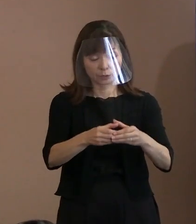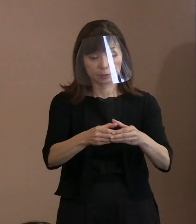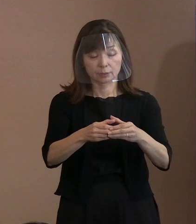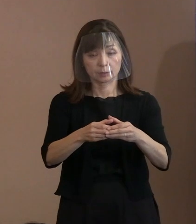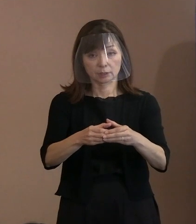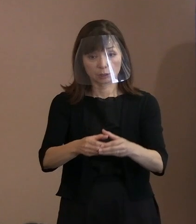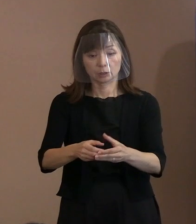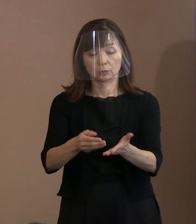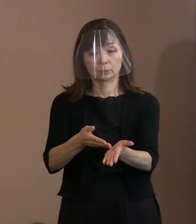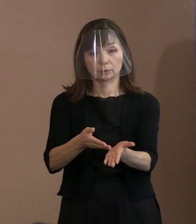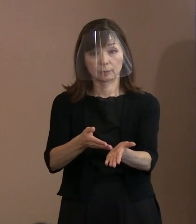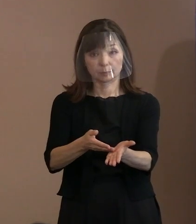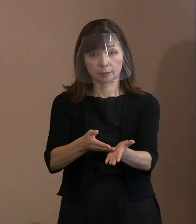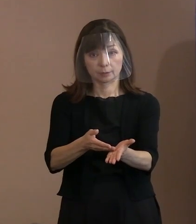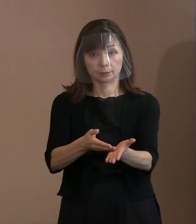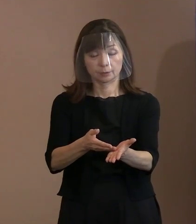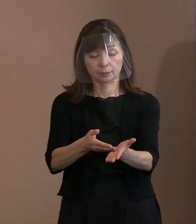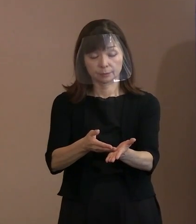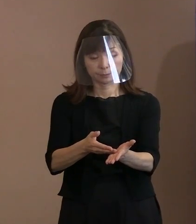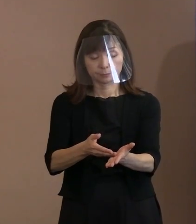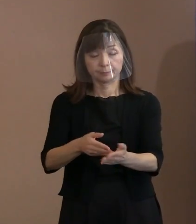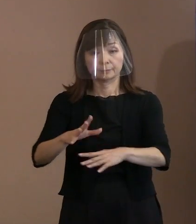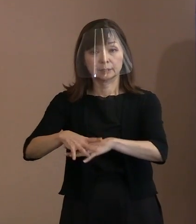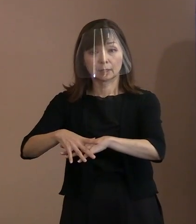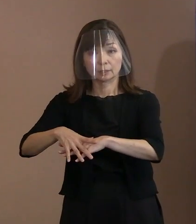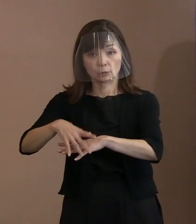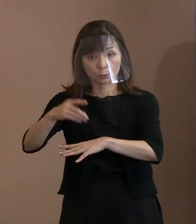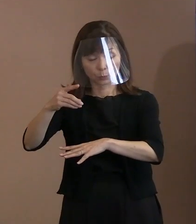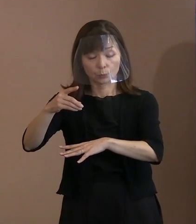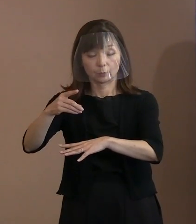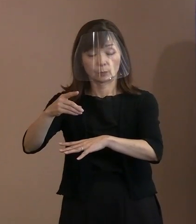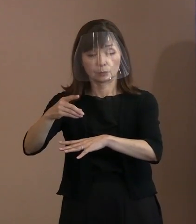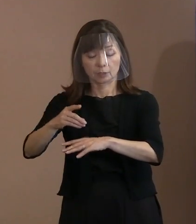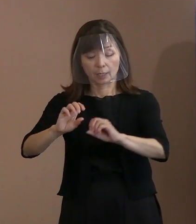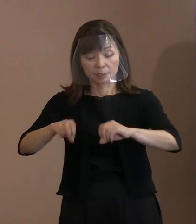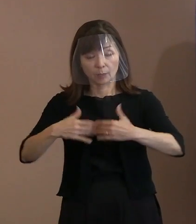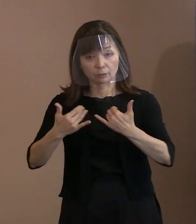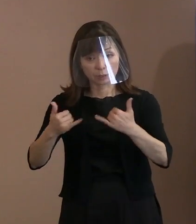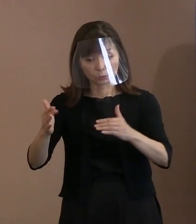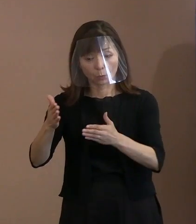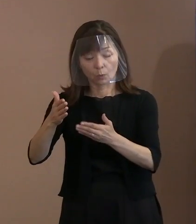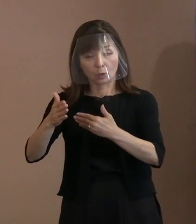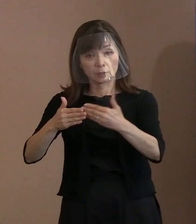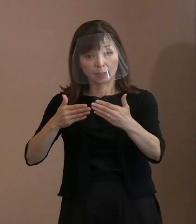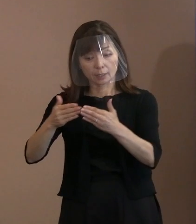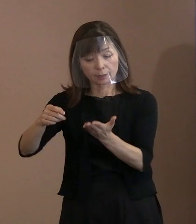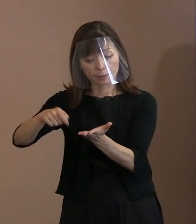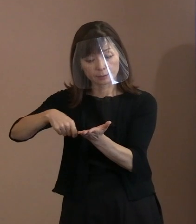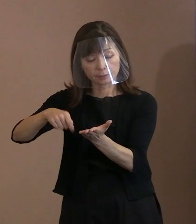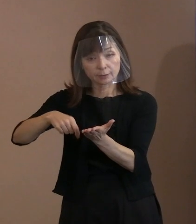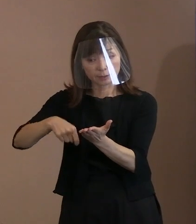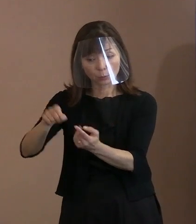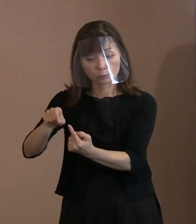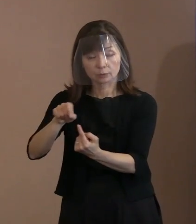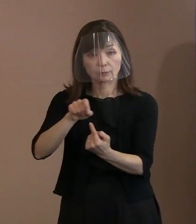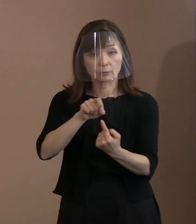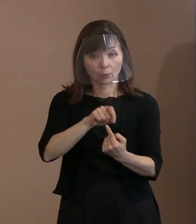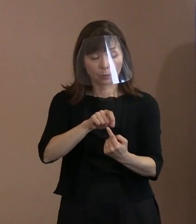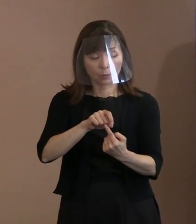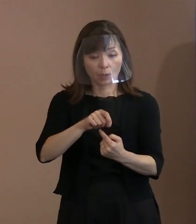まず､宣言の冒頭において､ 被爆者の体験記を引用し､77年前の夏､